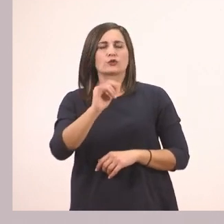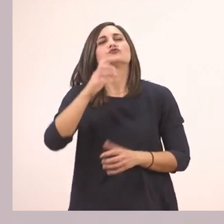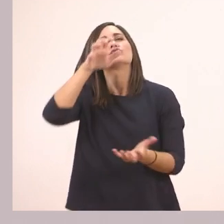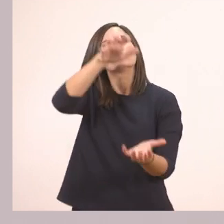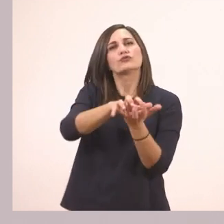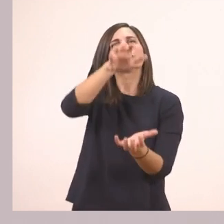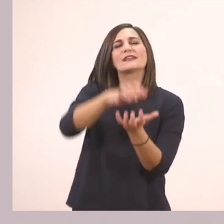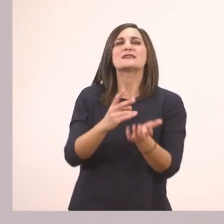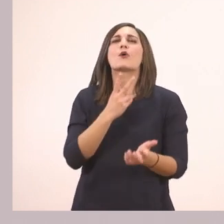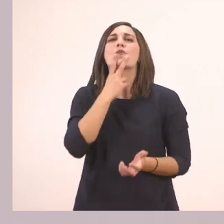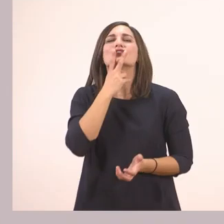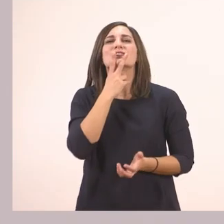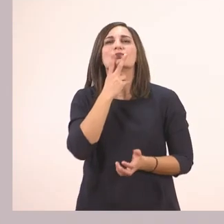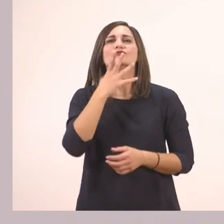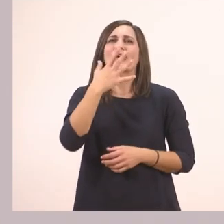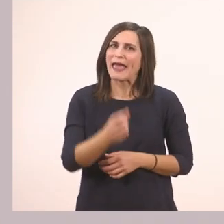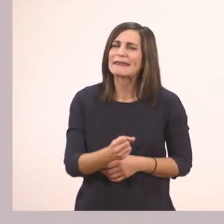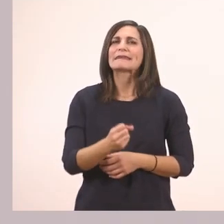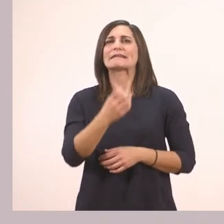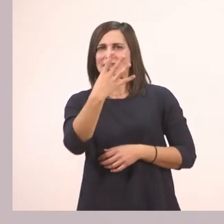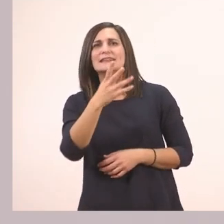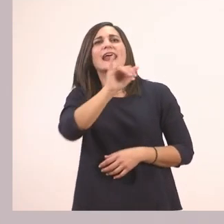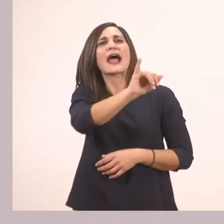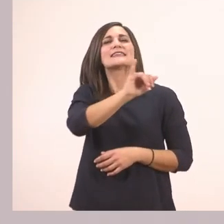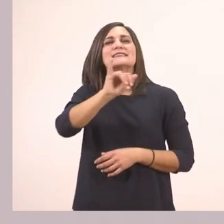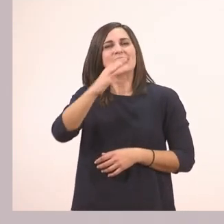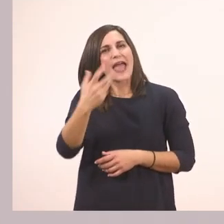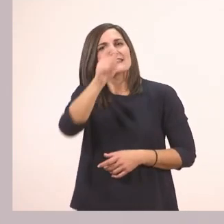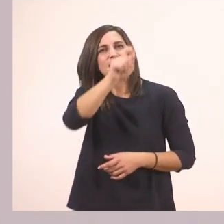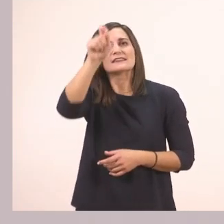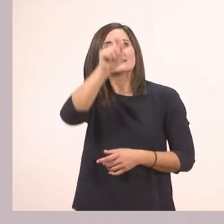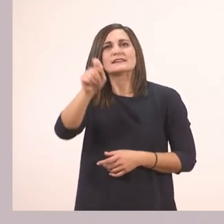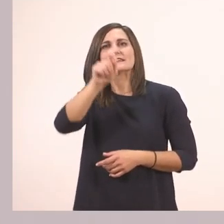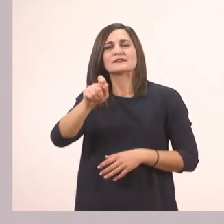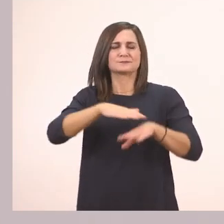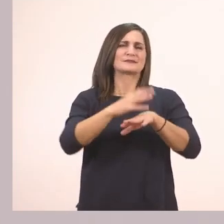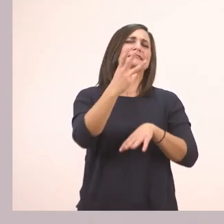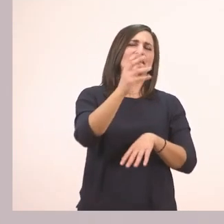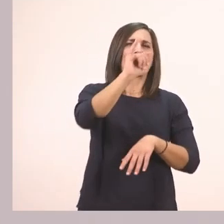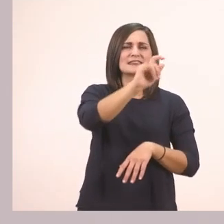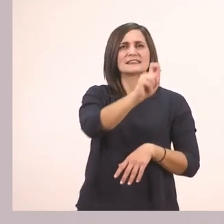Τα βρήκατε τα τέσσερα "ι", με συγχωρείτε, τρία είναι, που έχει η εικόνα αυτή;